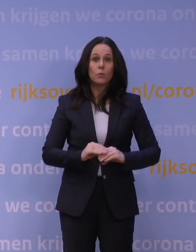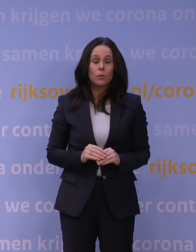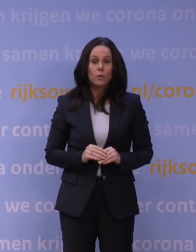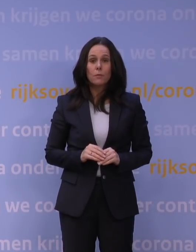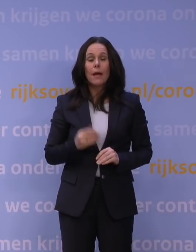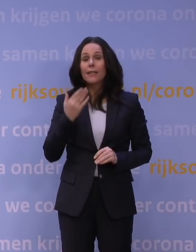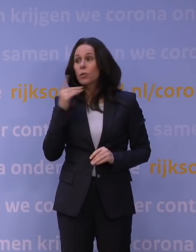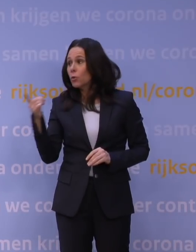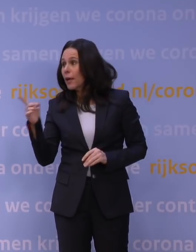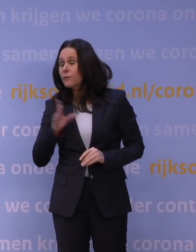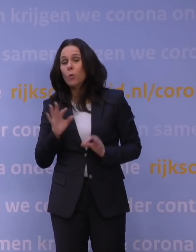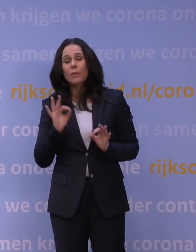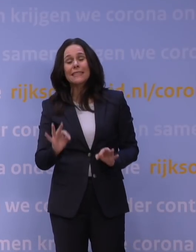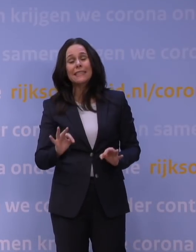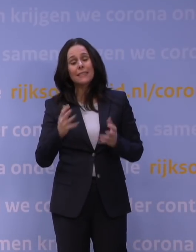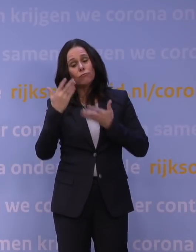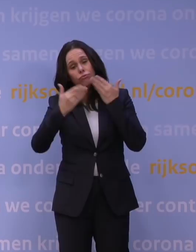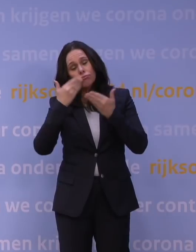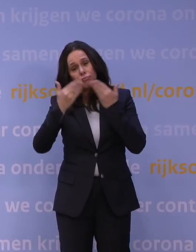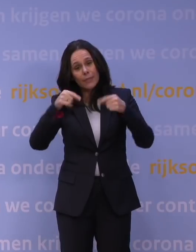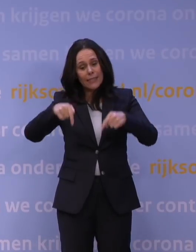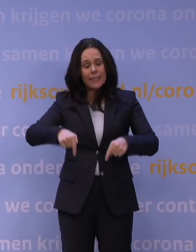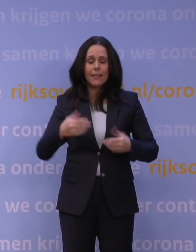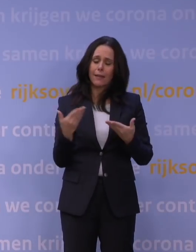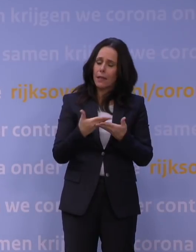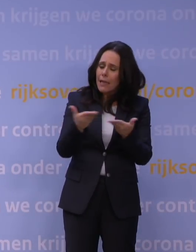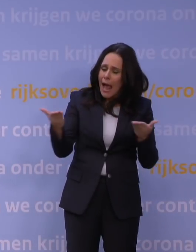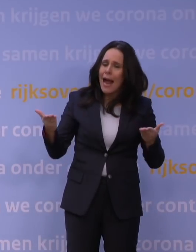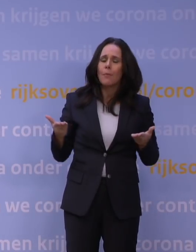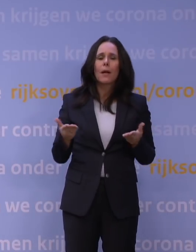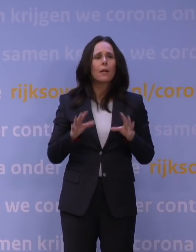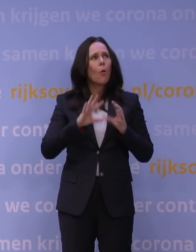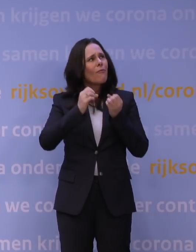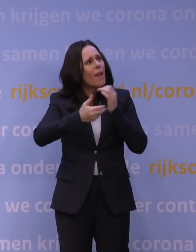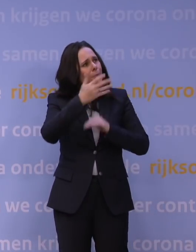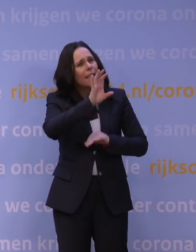Hugo de Jonge heeft dat precies gepresenteerd hier, en ook in de Kamer en overal op alle websites, dat we zouden kijken: